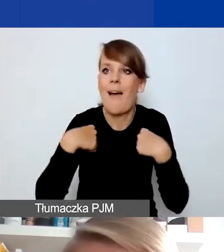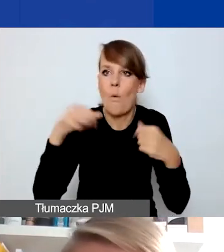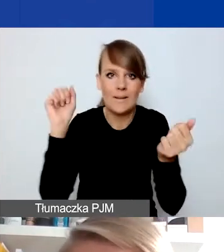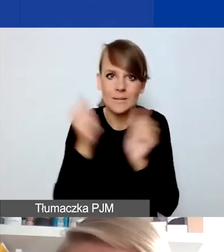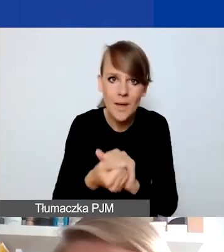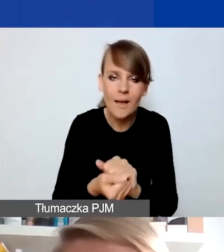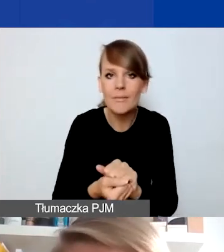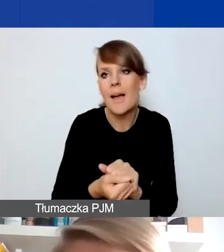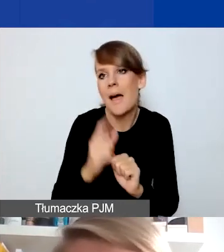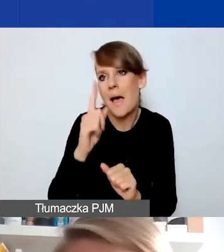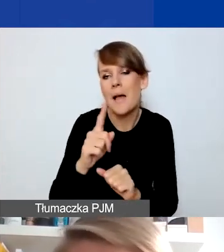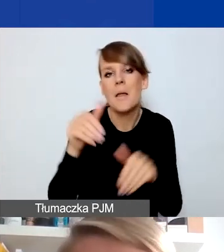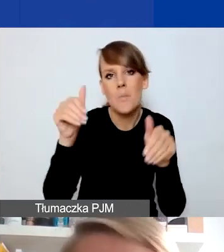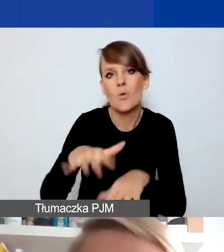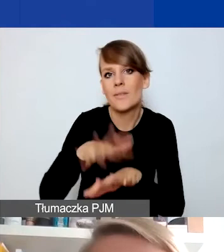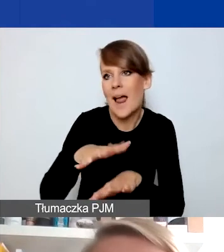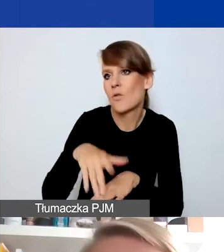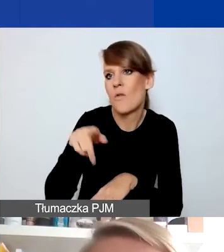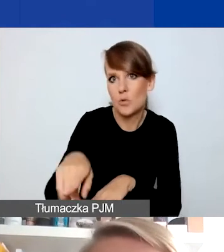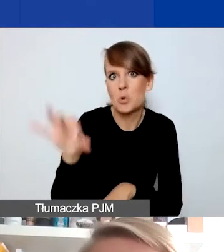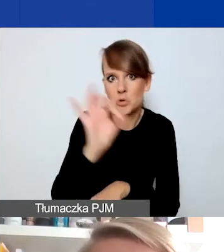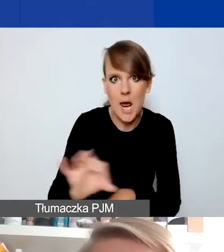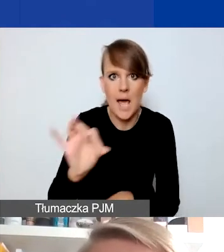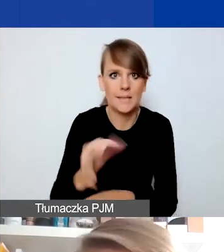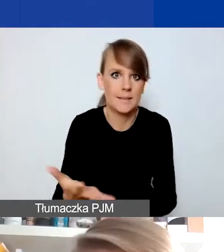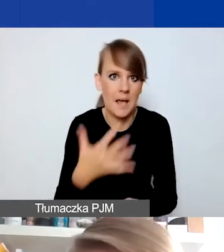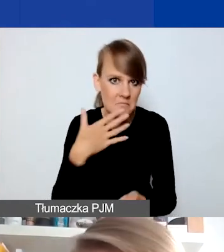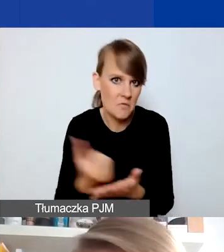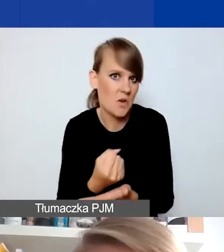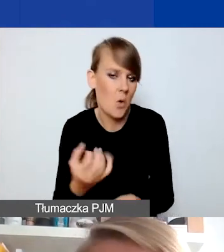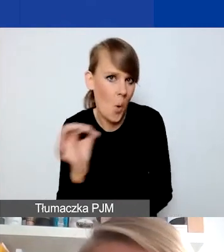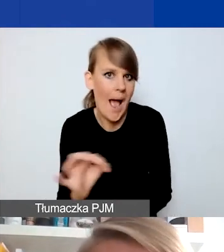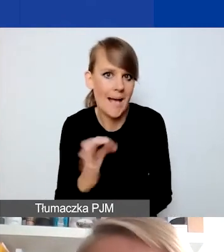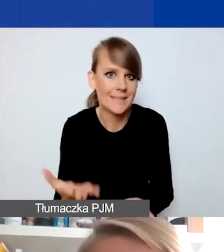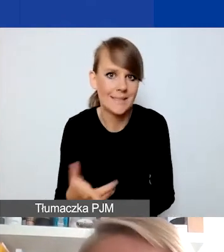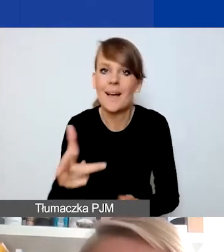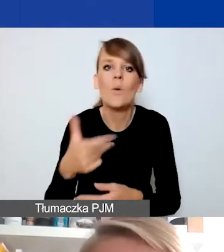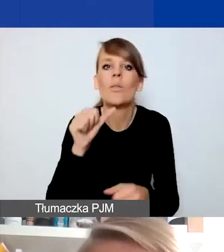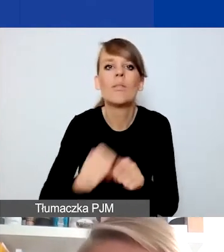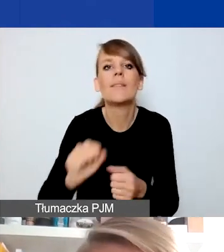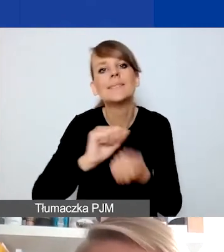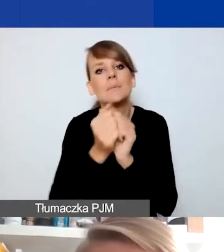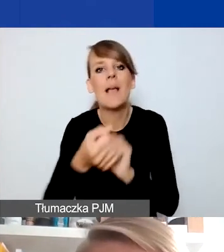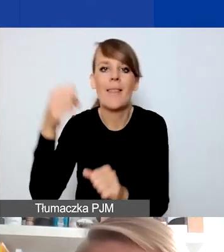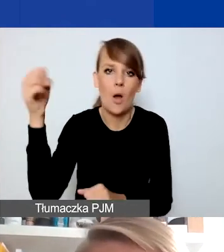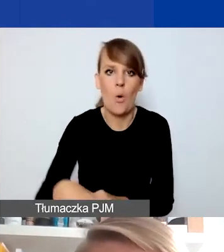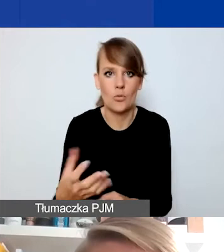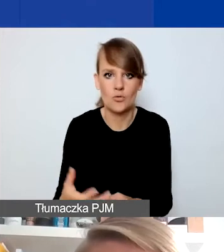ale można to potraktować jako szansę i okazję. Czyli niekoniecznie jest to zmiana na gorsze, ale z jakimś potencjałem.